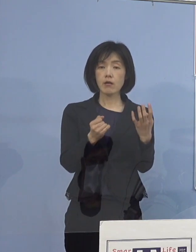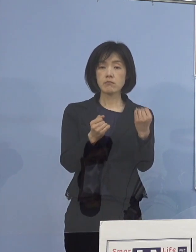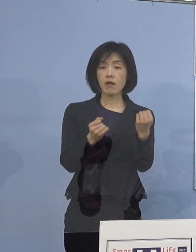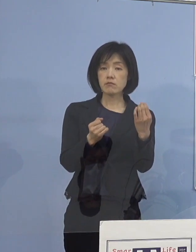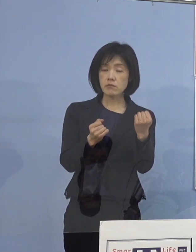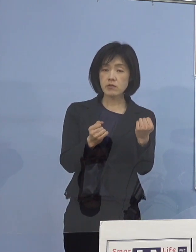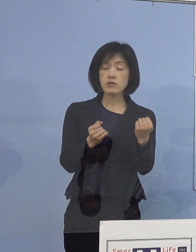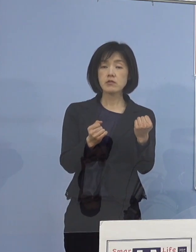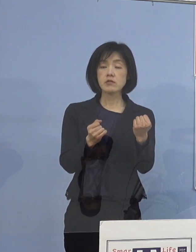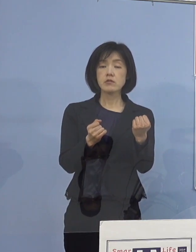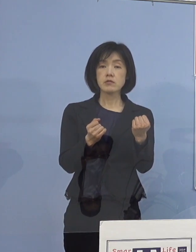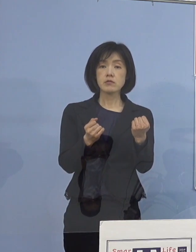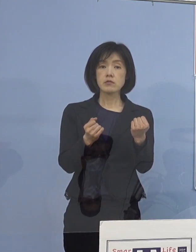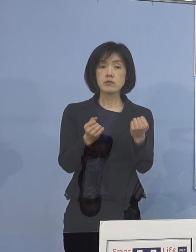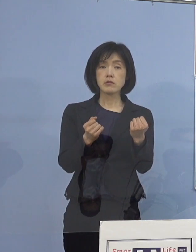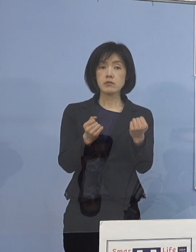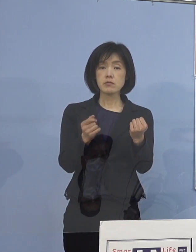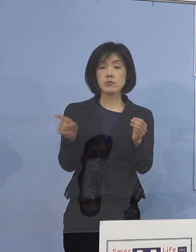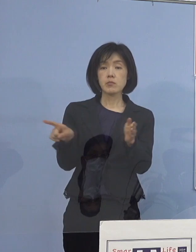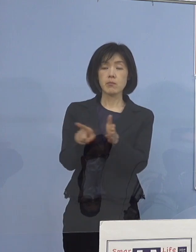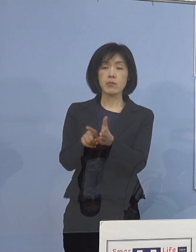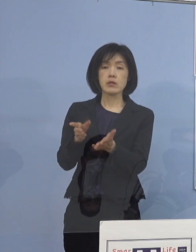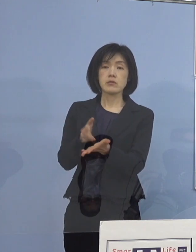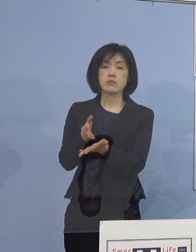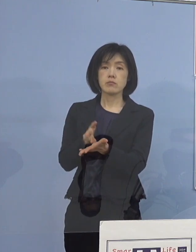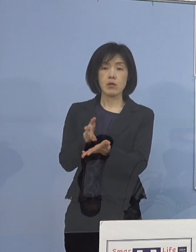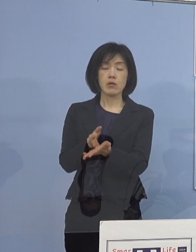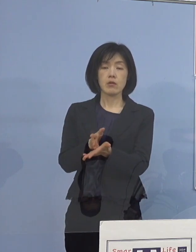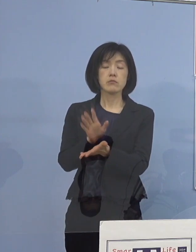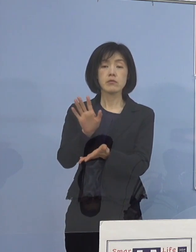という話を 申し上げているところなんですけれどね